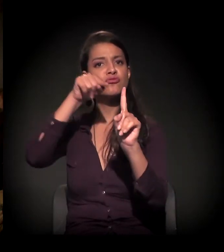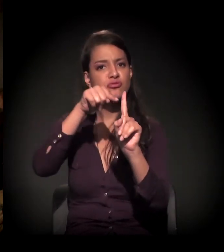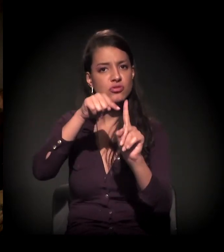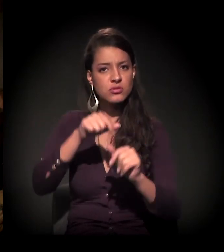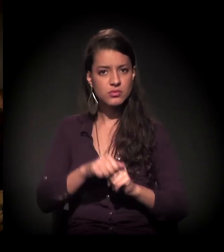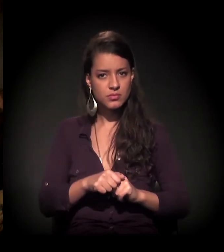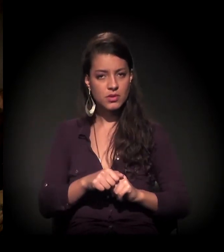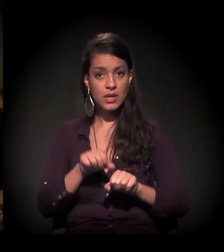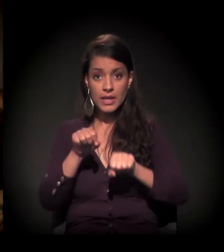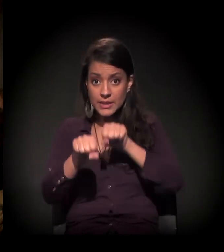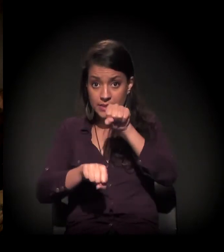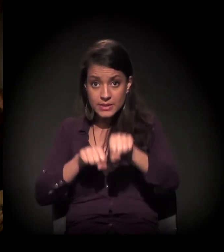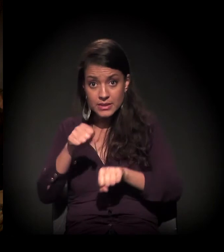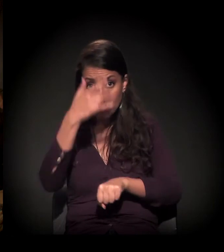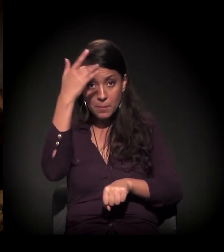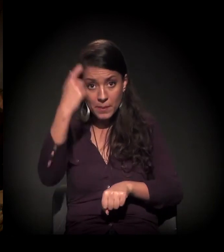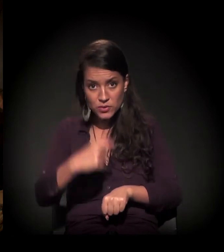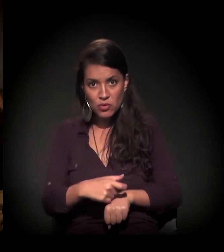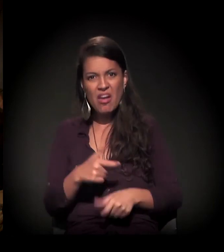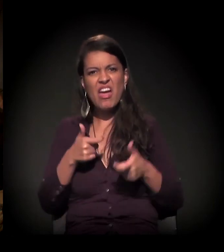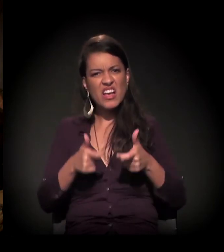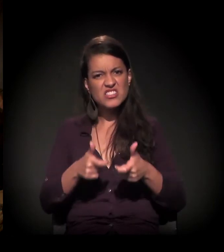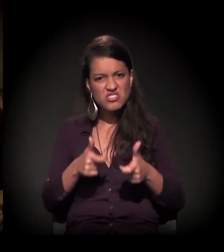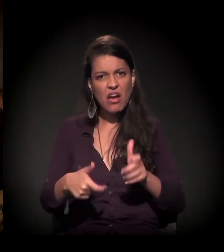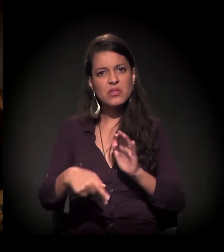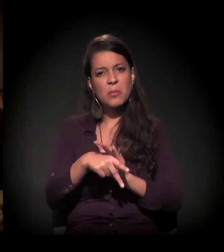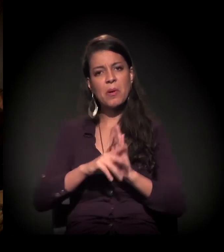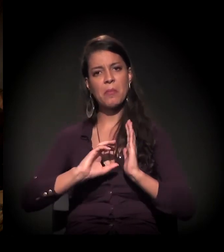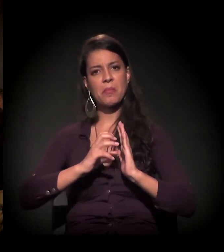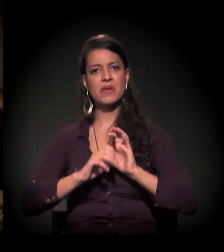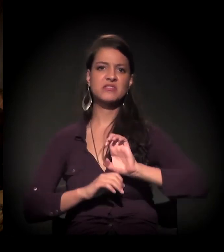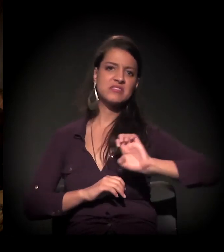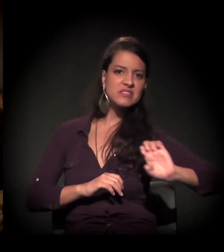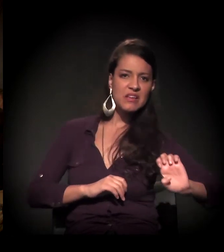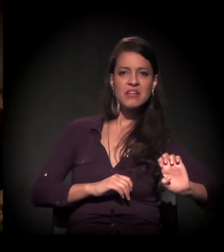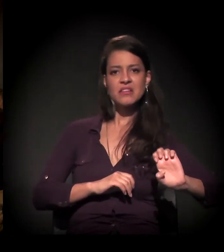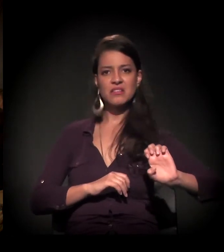o ciclista é encarado como o chato, o de esquerda, ou então, sei lá...